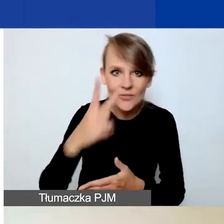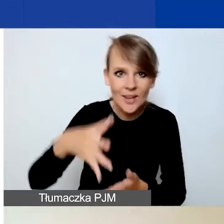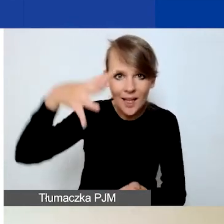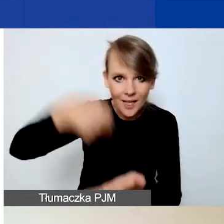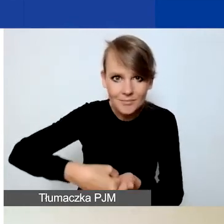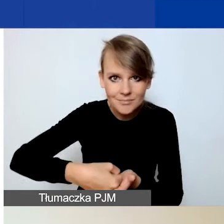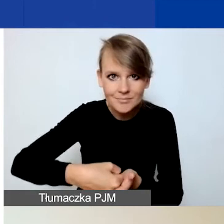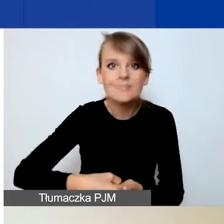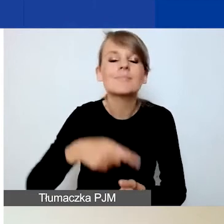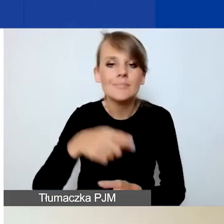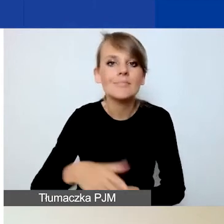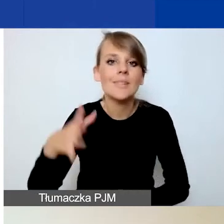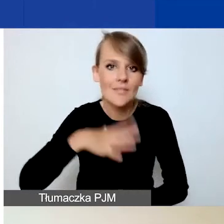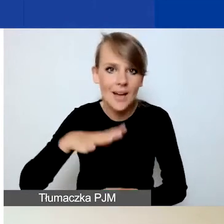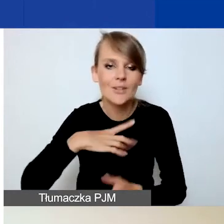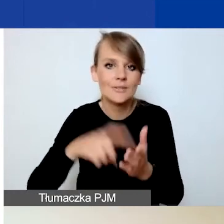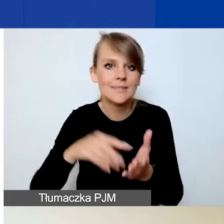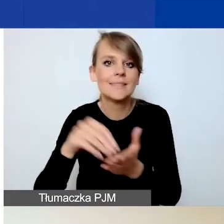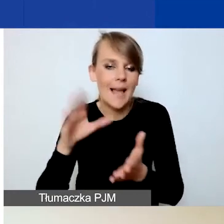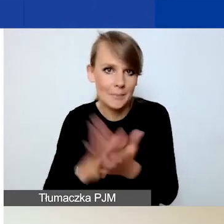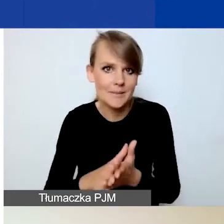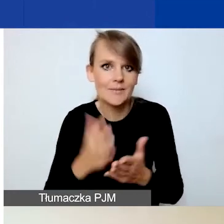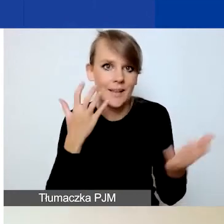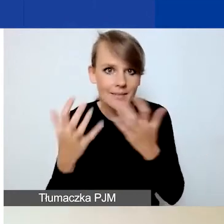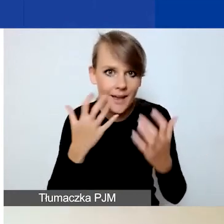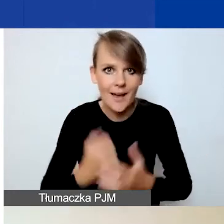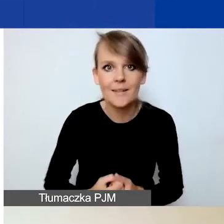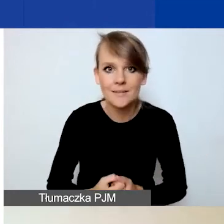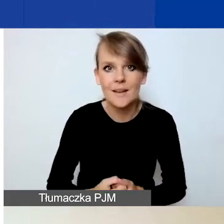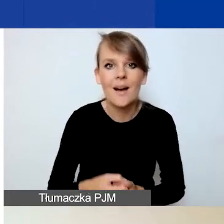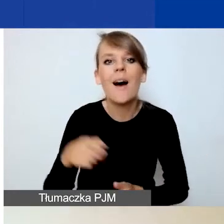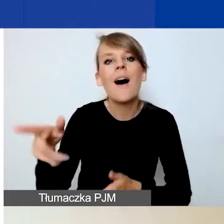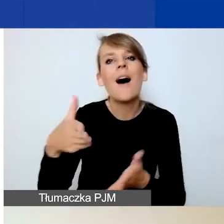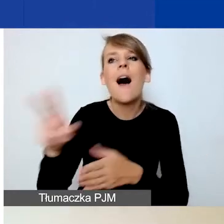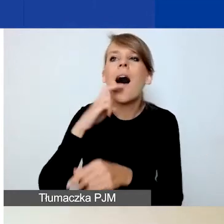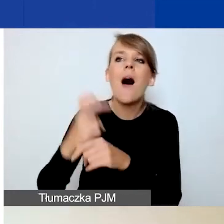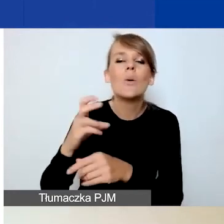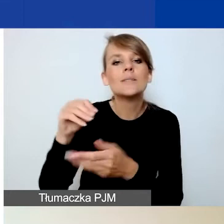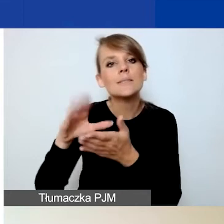Więc zachęcam do zapisywania tych danych i nie polegania wyłącznie na autozapisie co dziesięć minut.